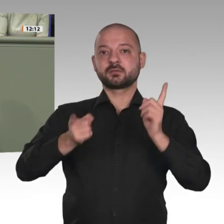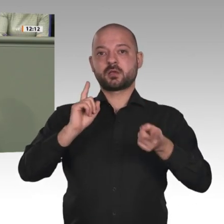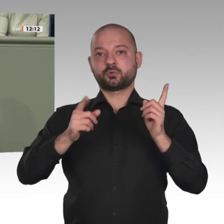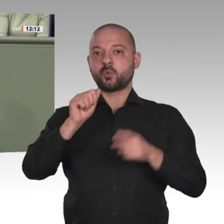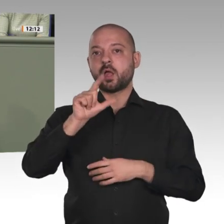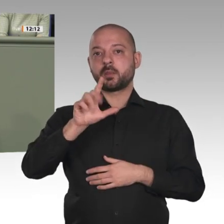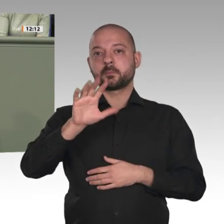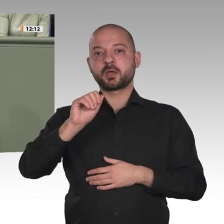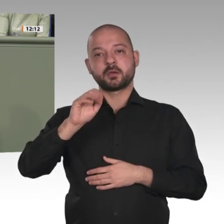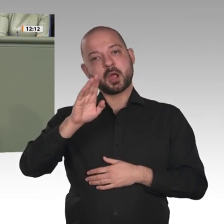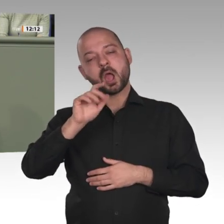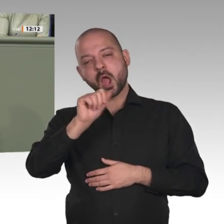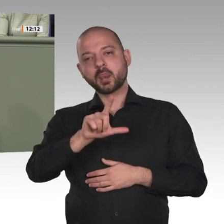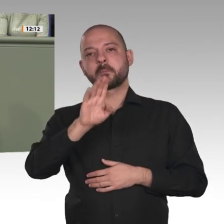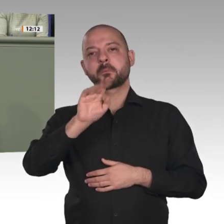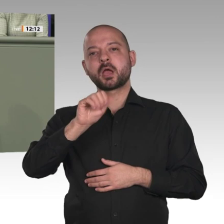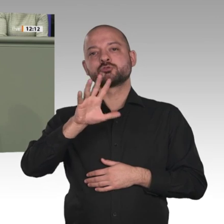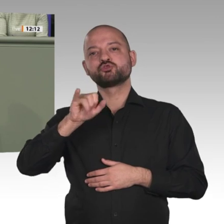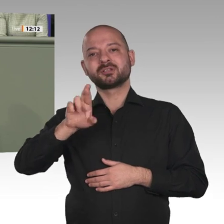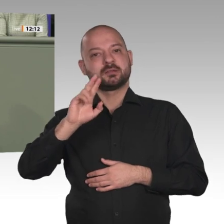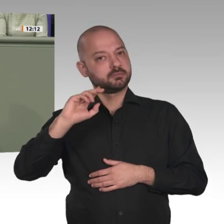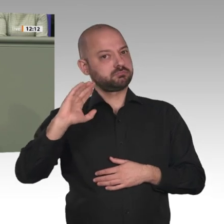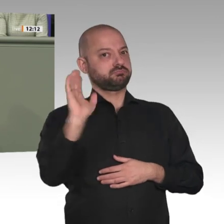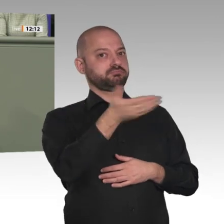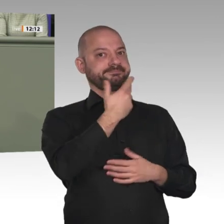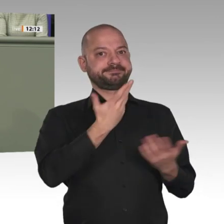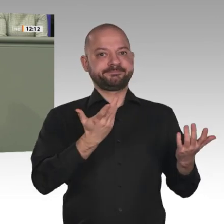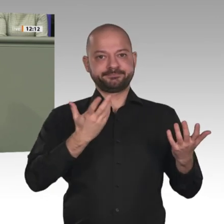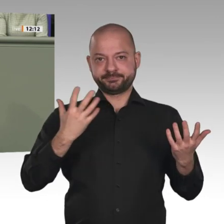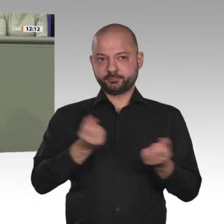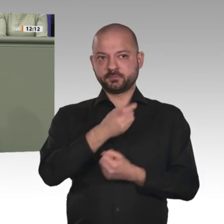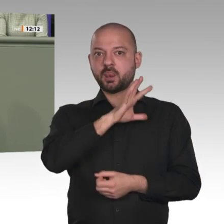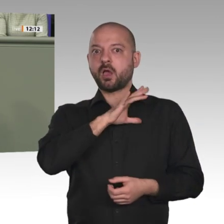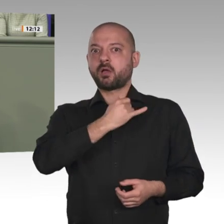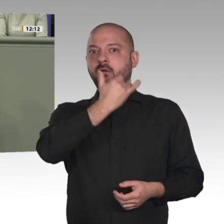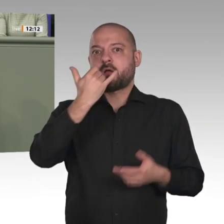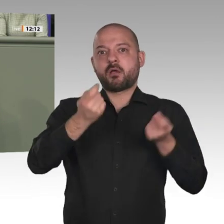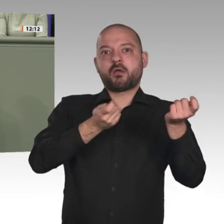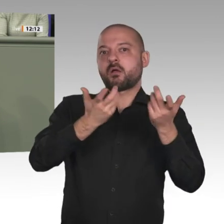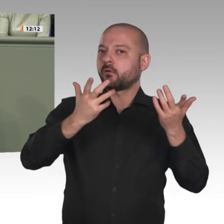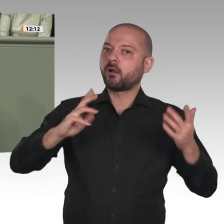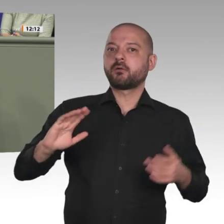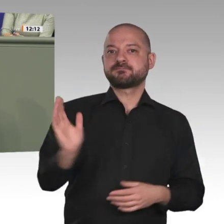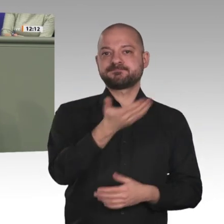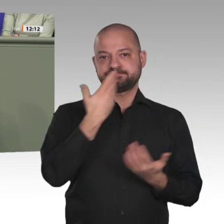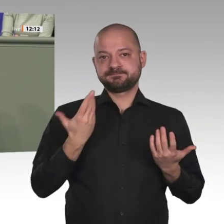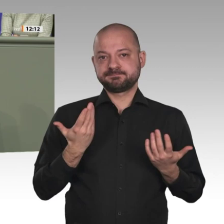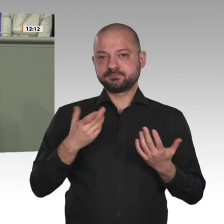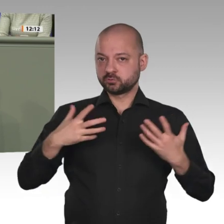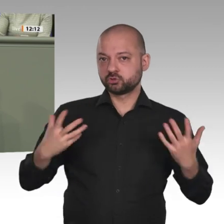gibt, die zumindest zur Hälfte zivil geführt wird und die Chance auf eine Demokratisierung bietet;